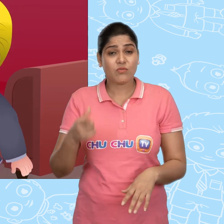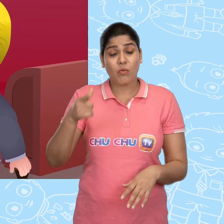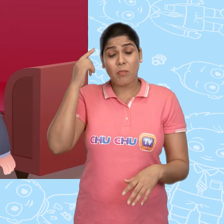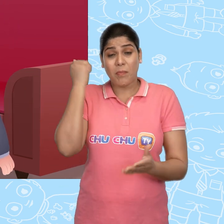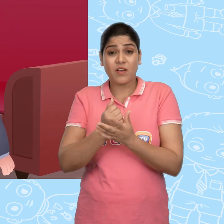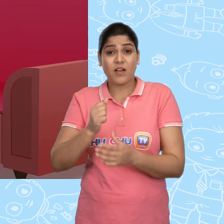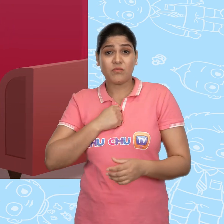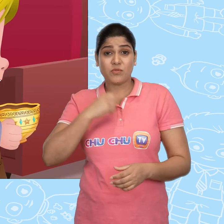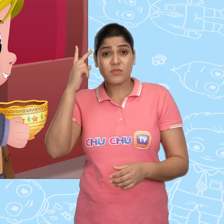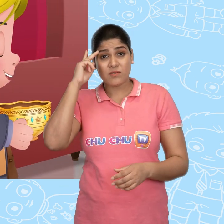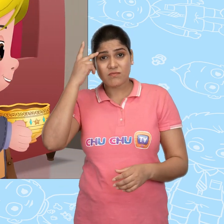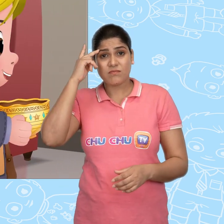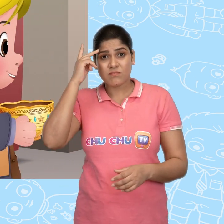तो वो पक्का मुझ पर ही शक करेगा।